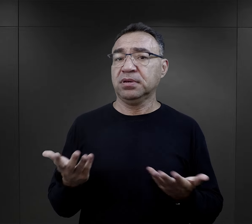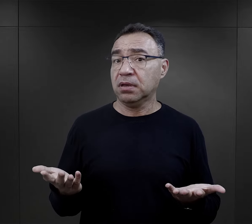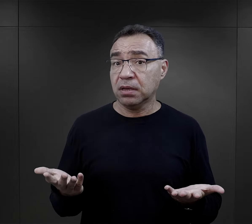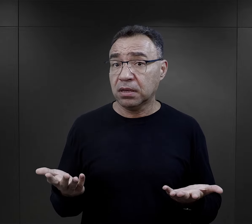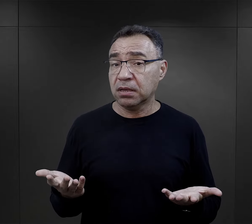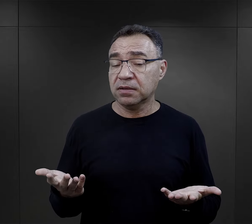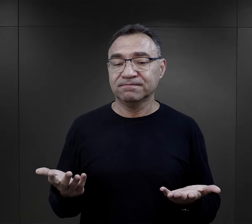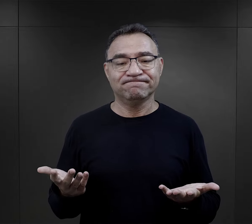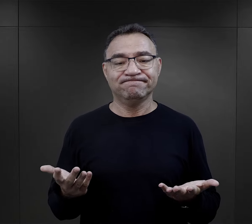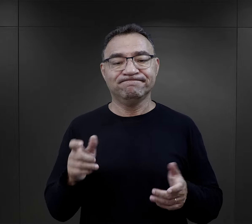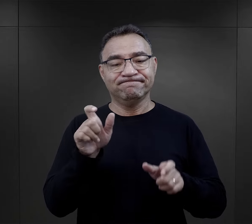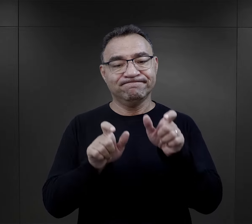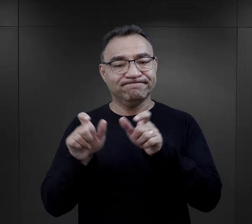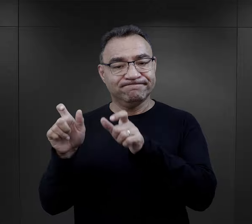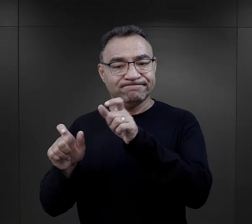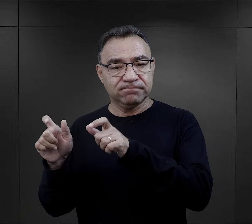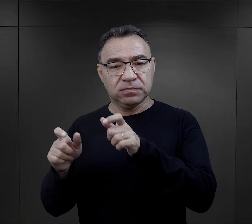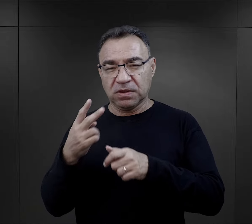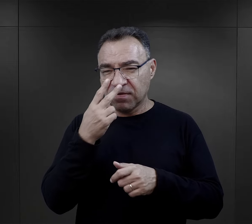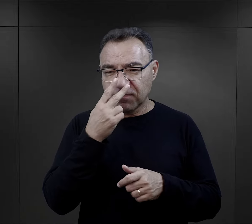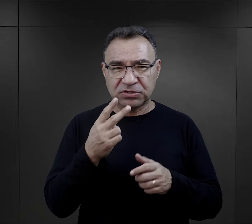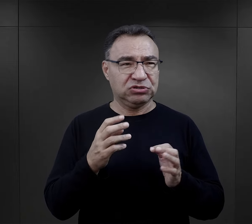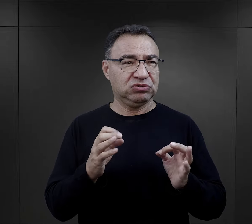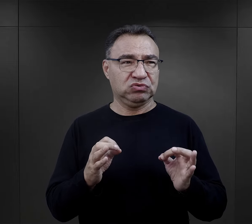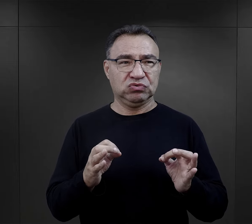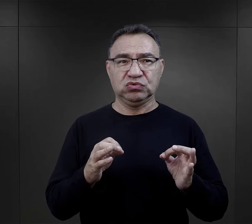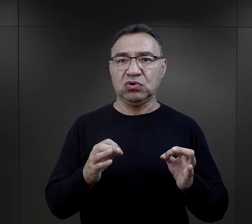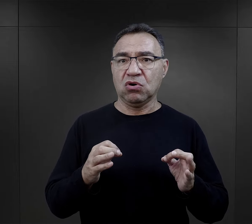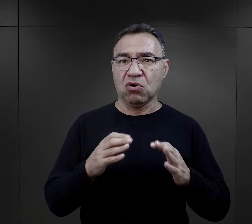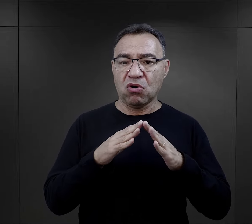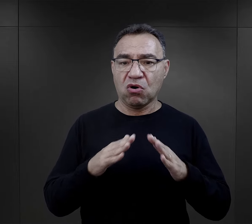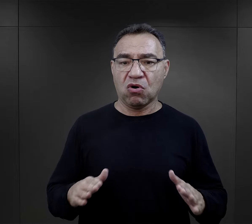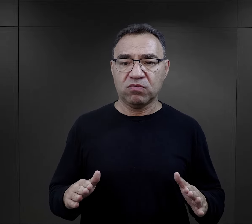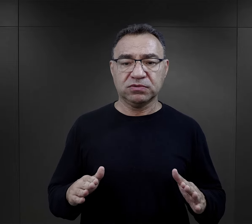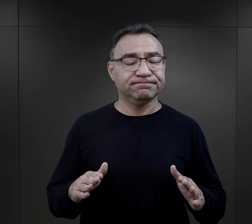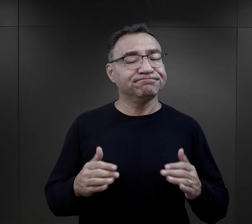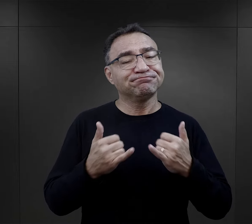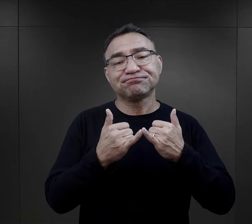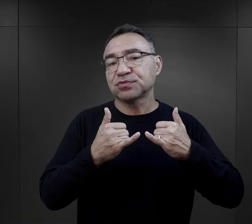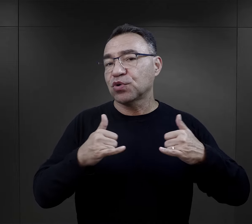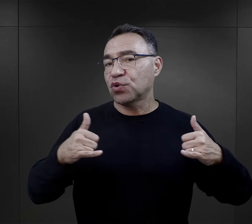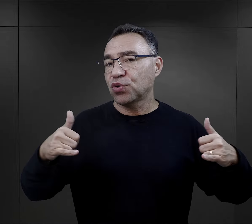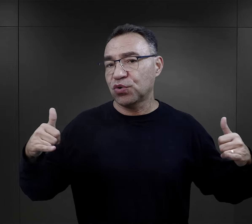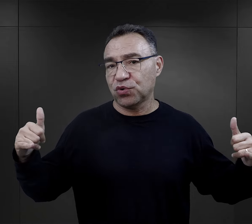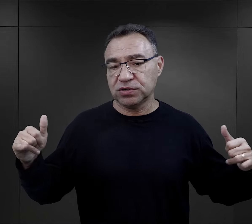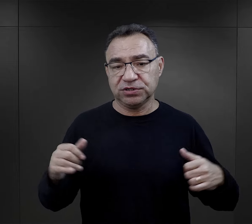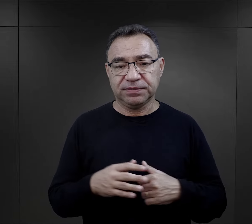Więźniowie reagowali na rzeczywistość obozową bardzo różnie.